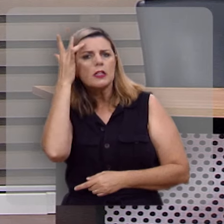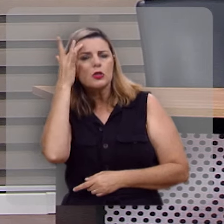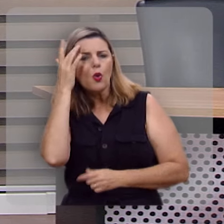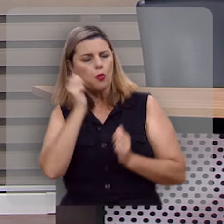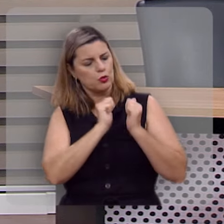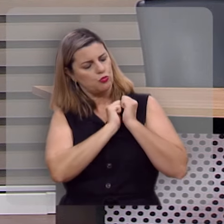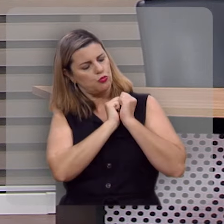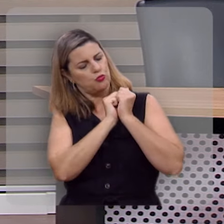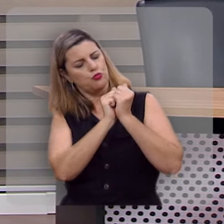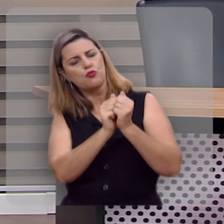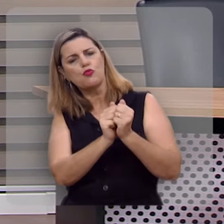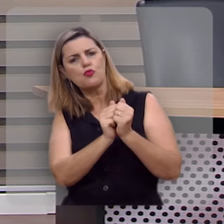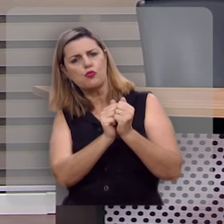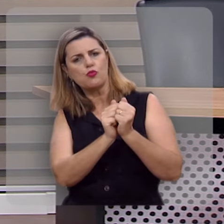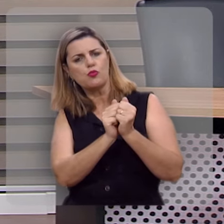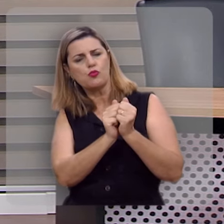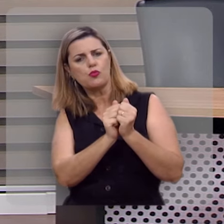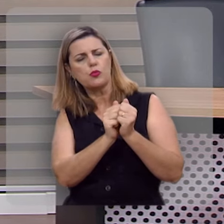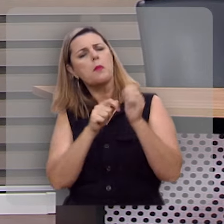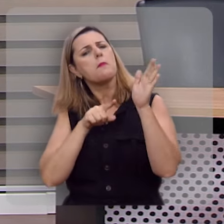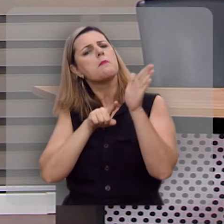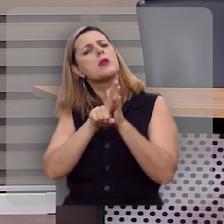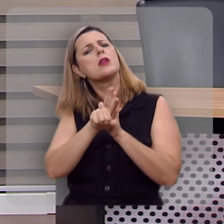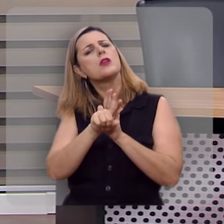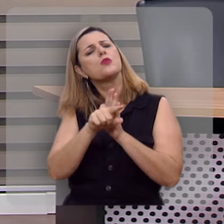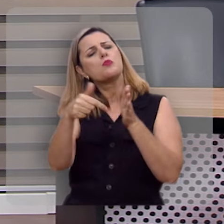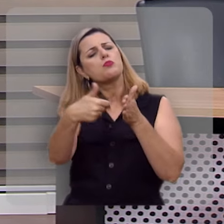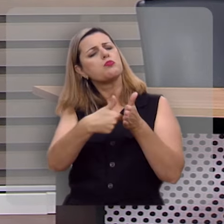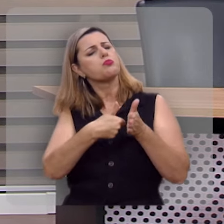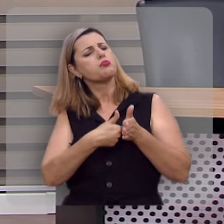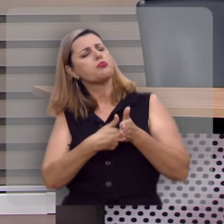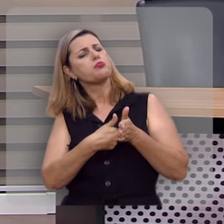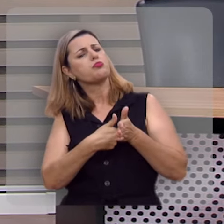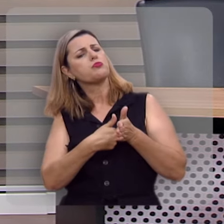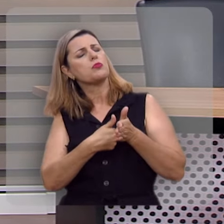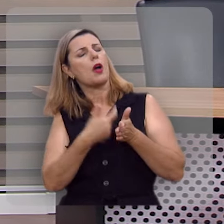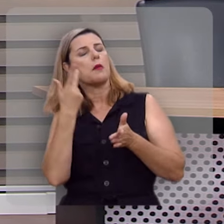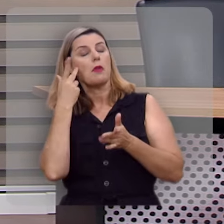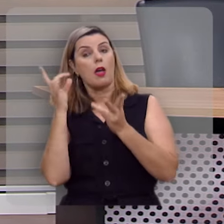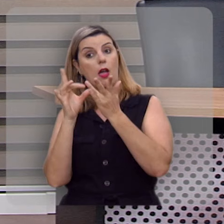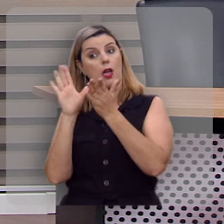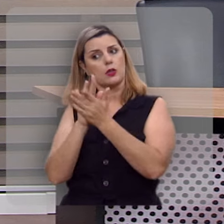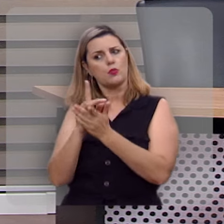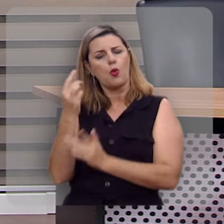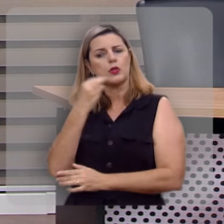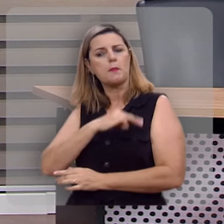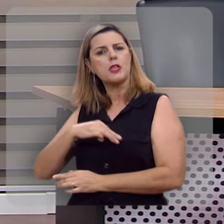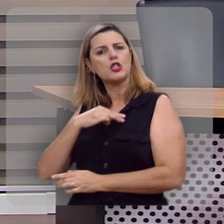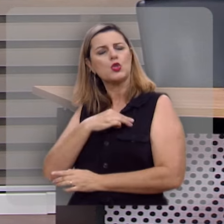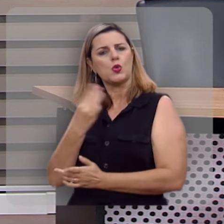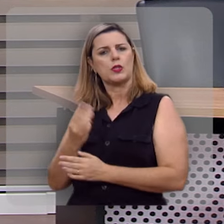que nos acompanhavam na nossa caravana perguntou a esposa de um dos missionários da missão